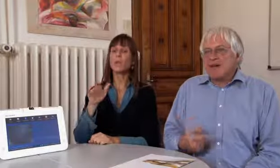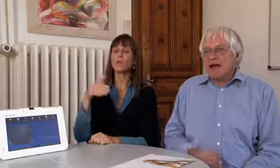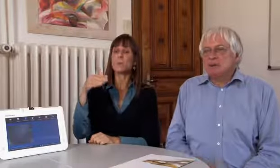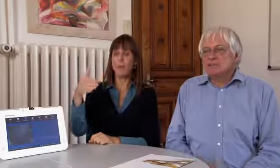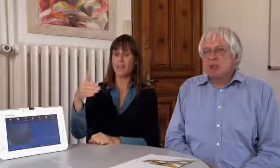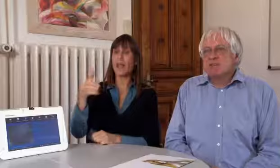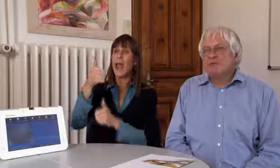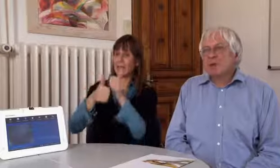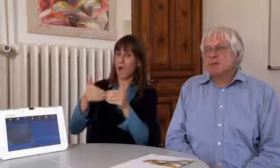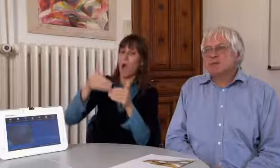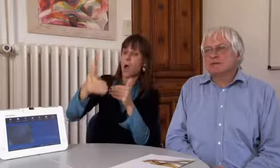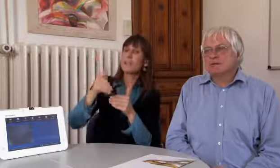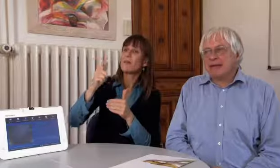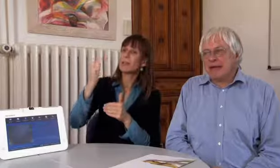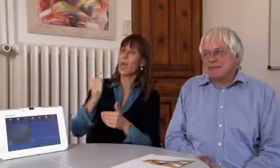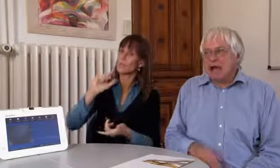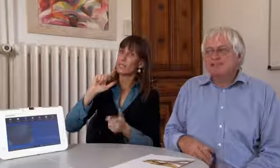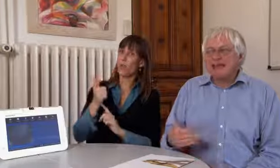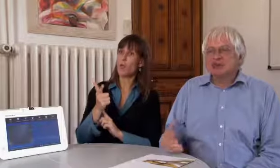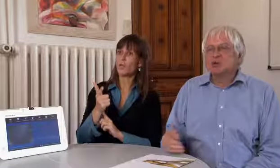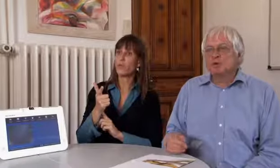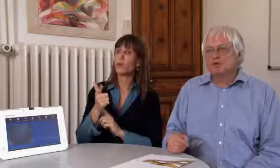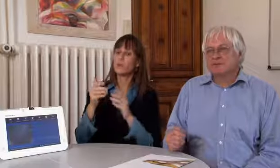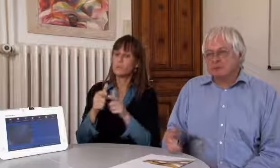In einem Jahr dann, im 2012,